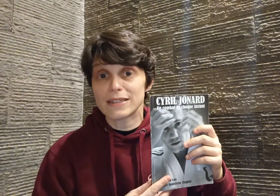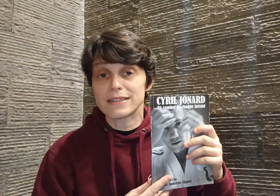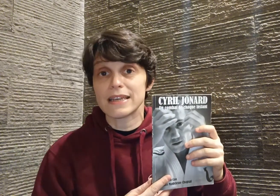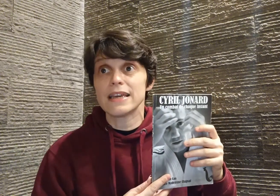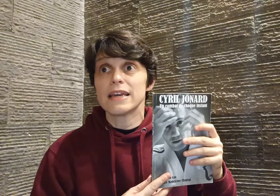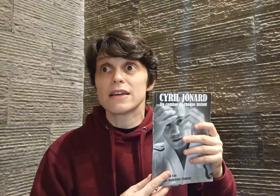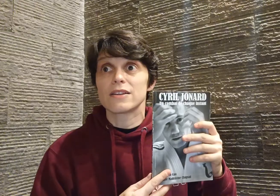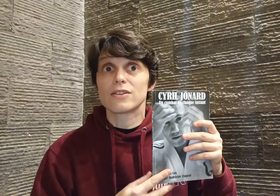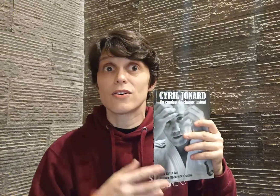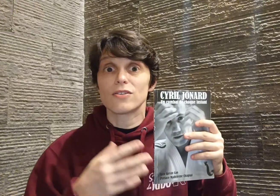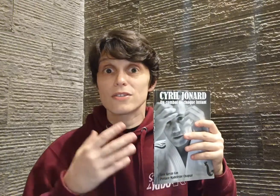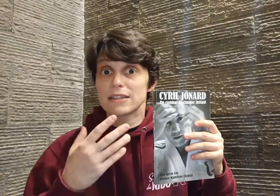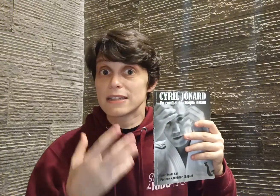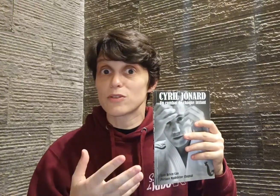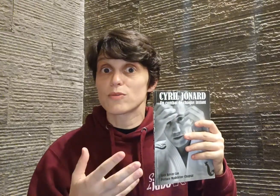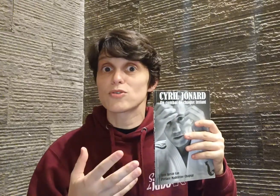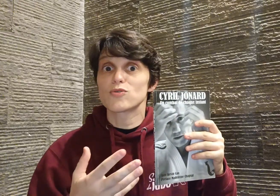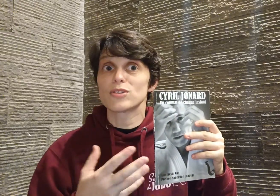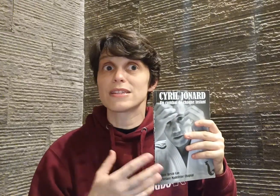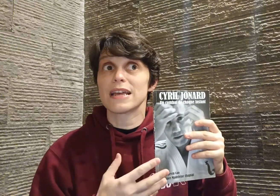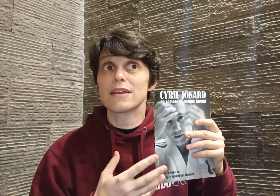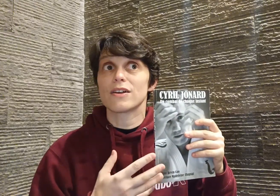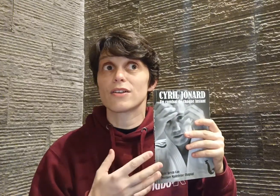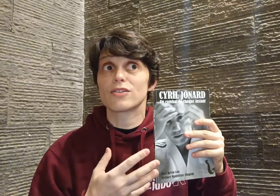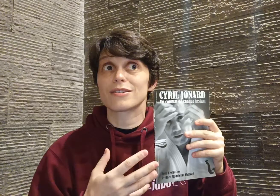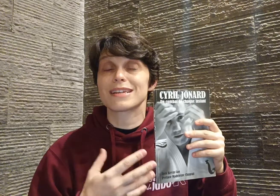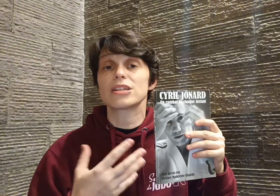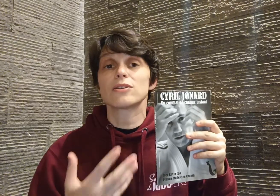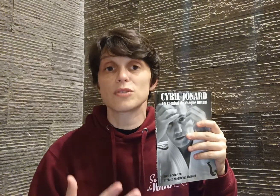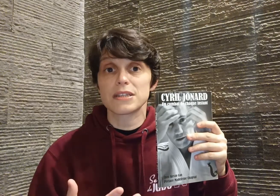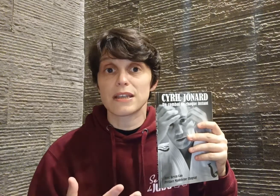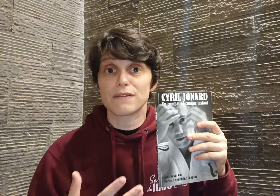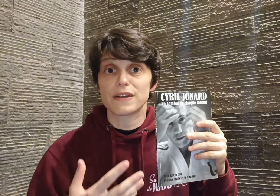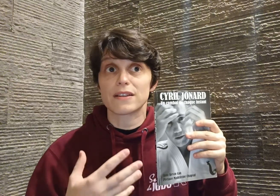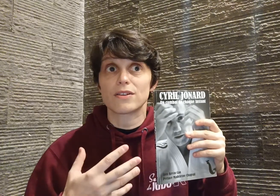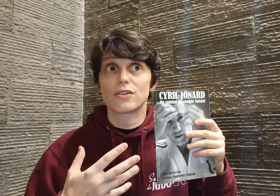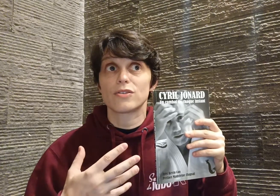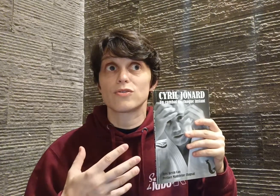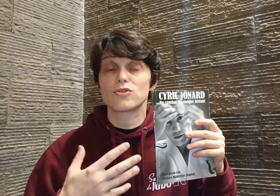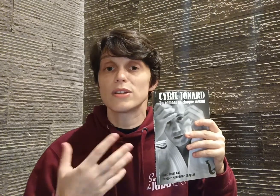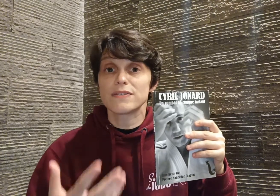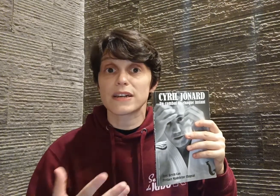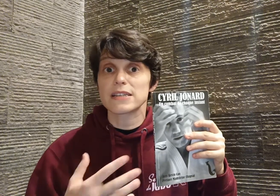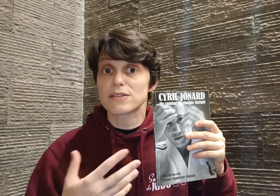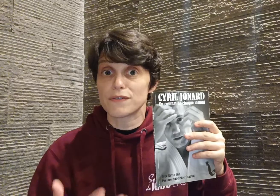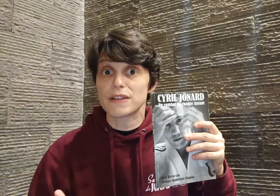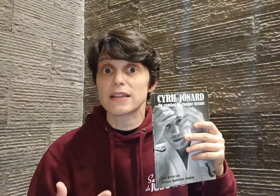dans... exactement ce que je vous disais... dans sa générosité, en fait, de se livrer sans filtre